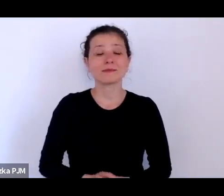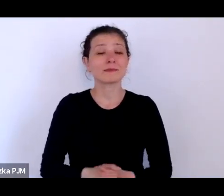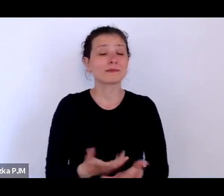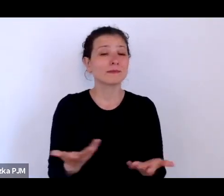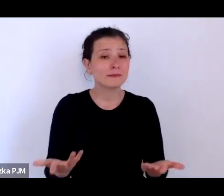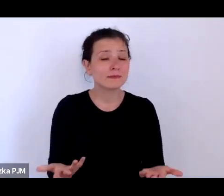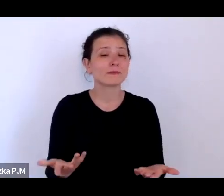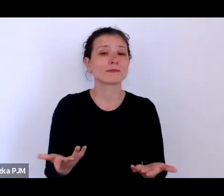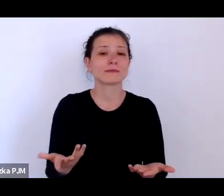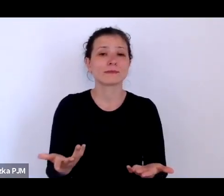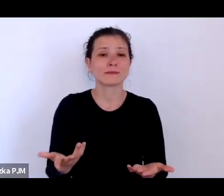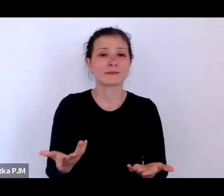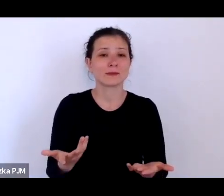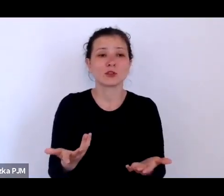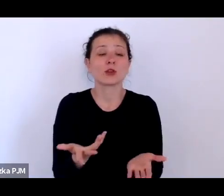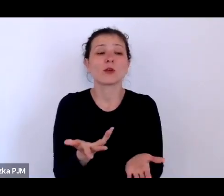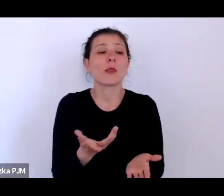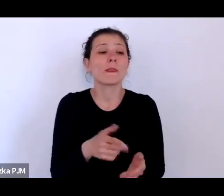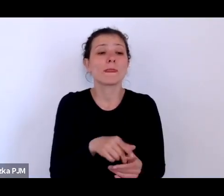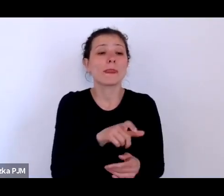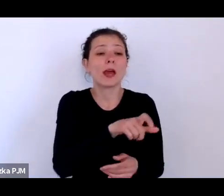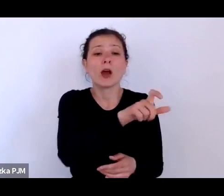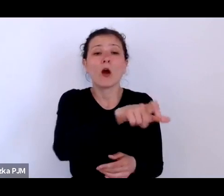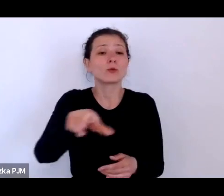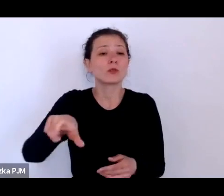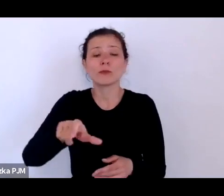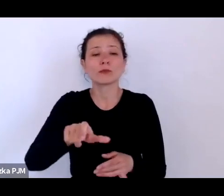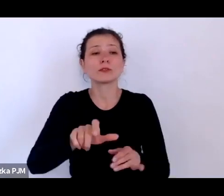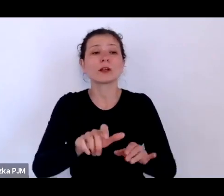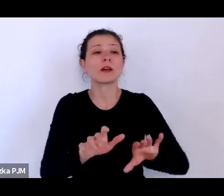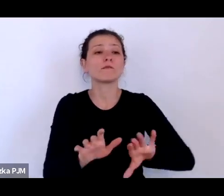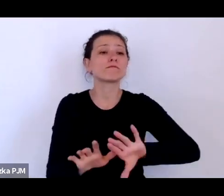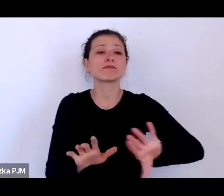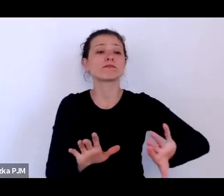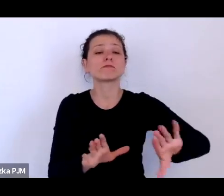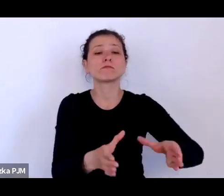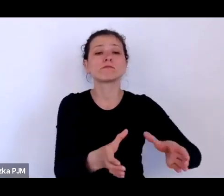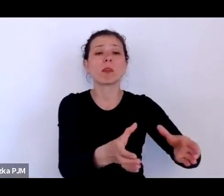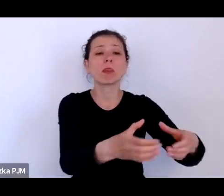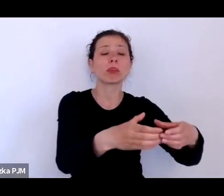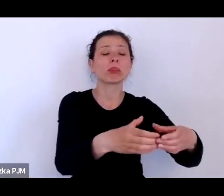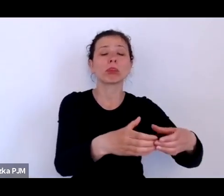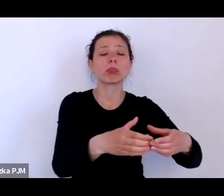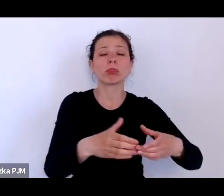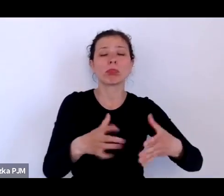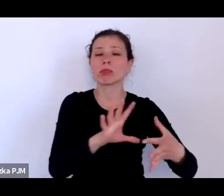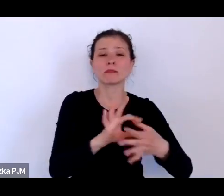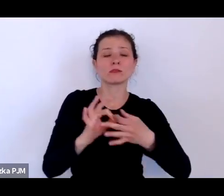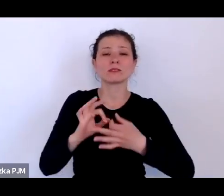to jest jakaś nisza, że to nie dotyczy większości społeczeństwa – takie ja miałam wrażenie.